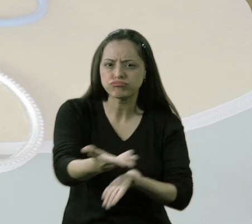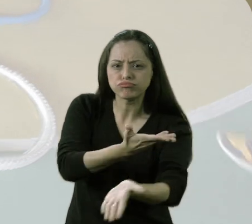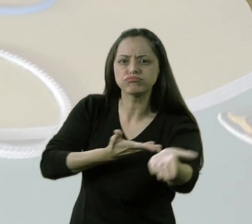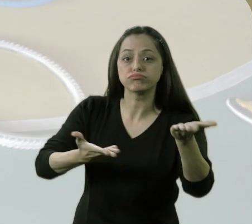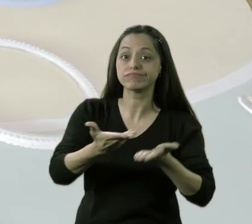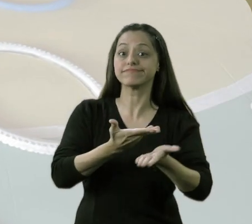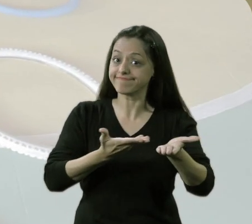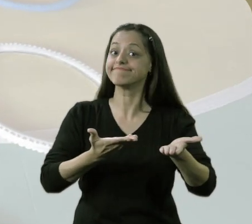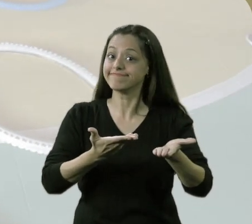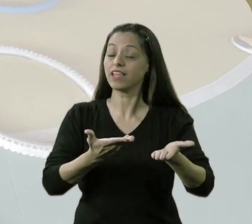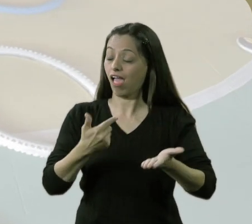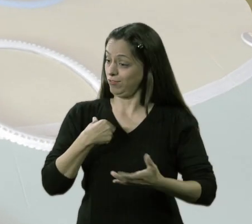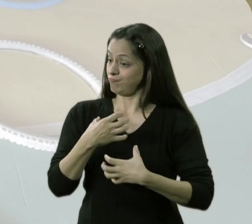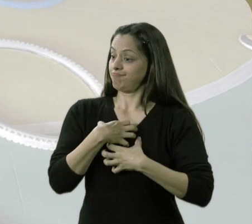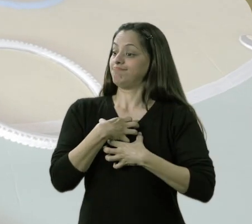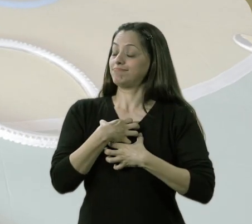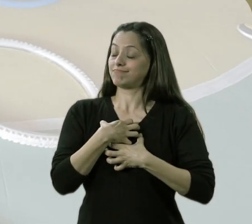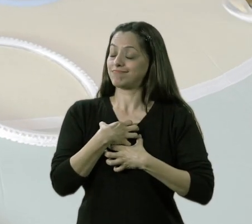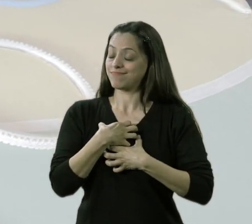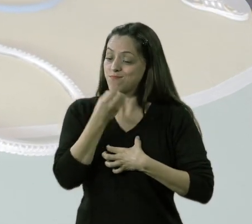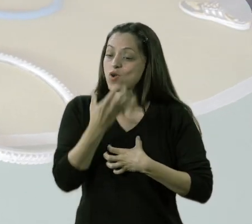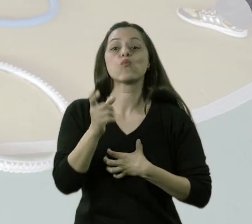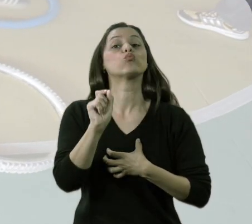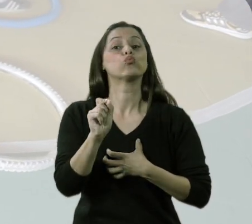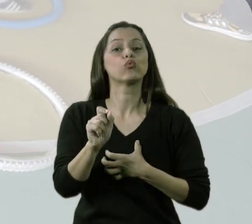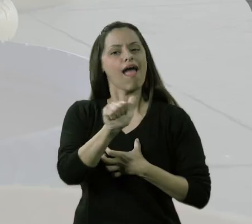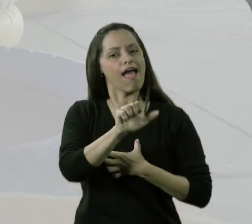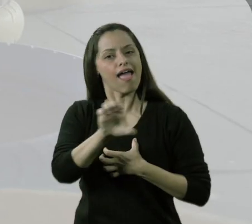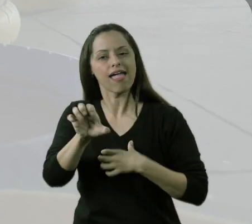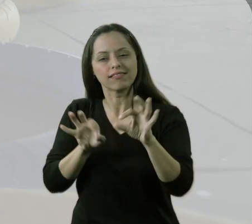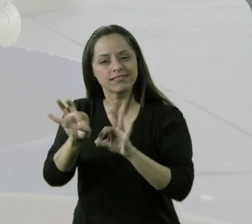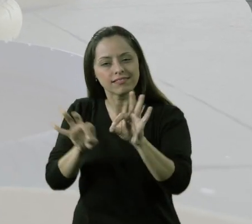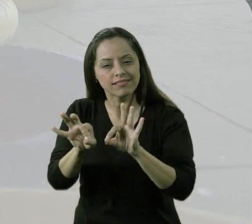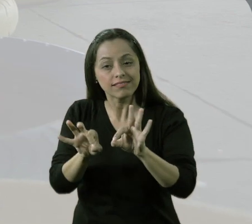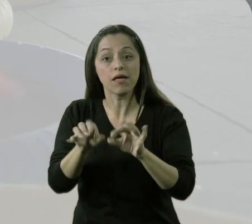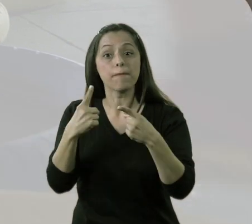eu acho que para mim foi o ponto mais importante do trabalho do AEE nesse projeto.